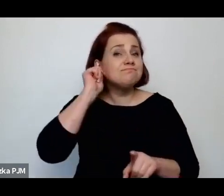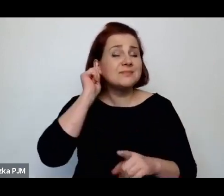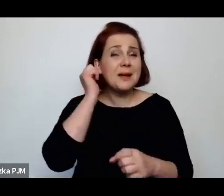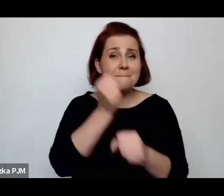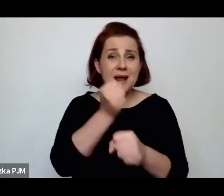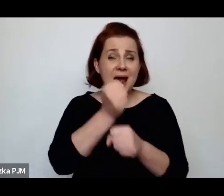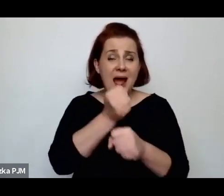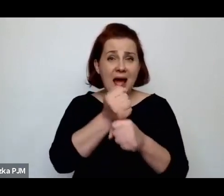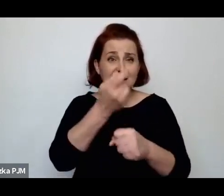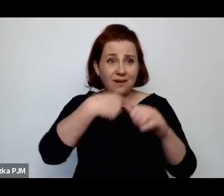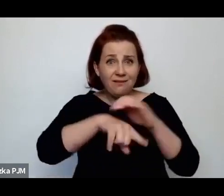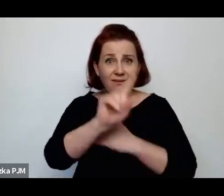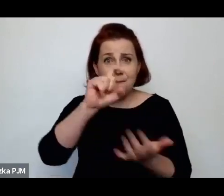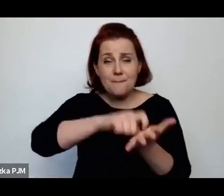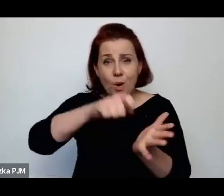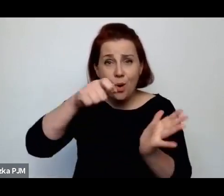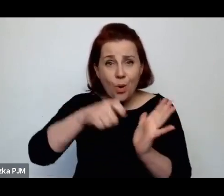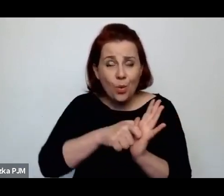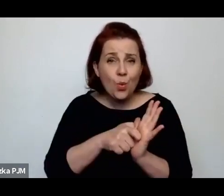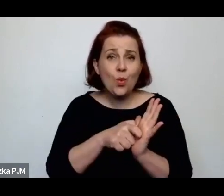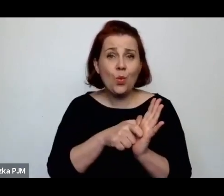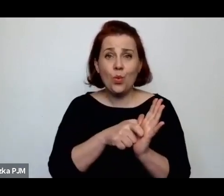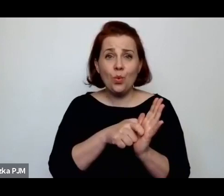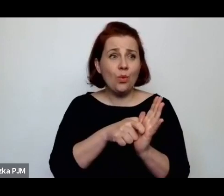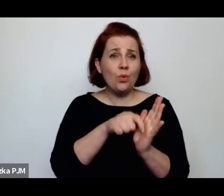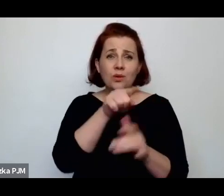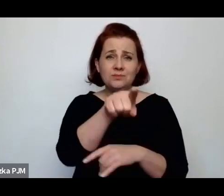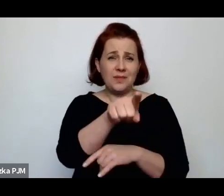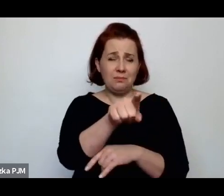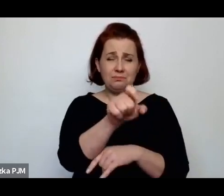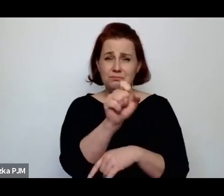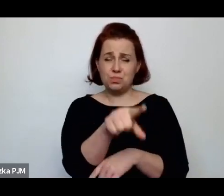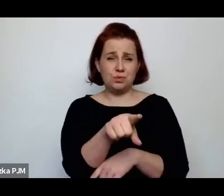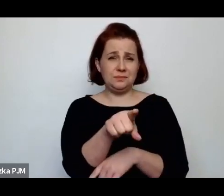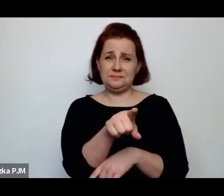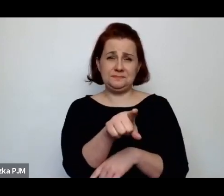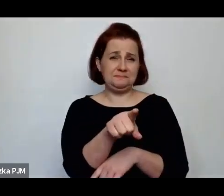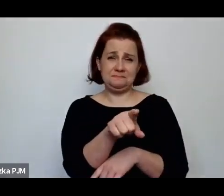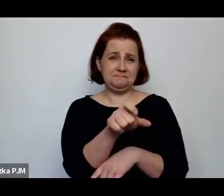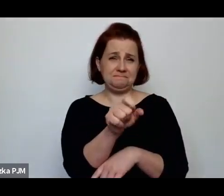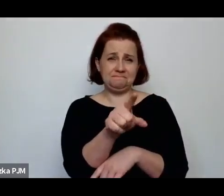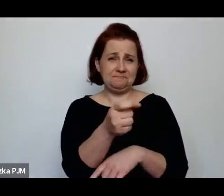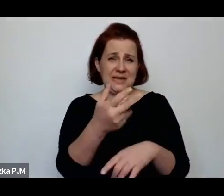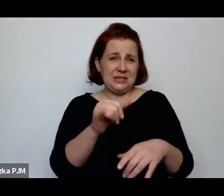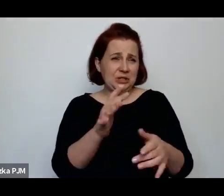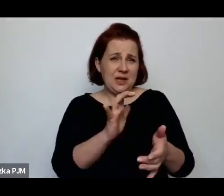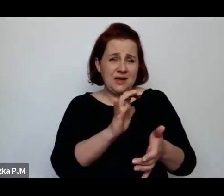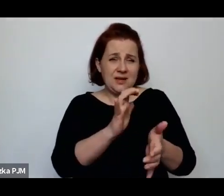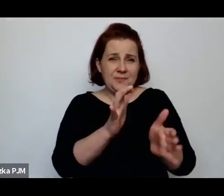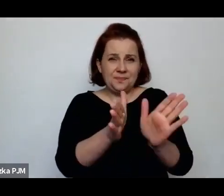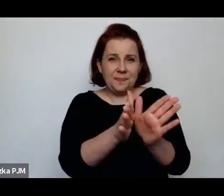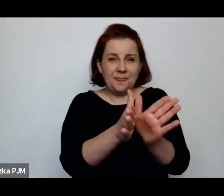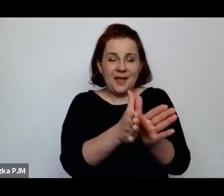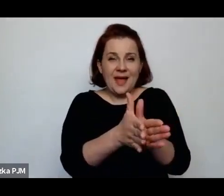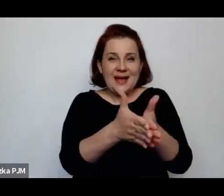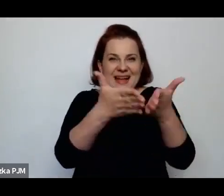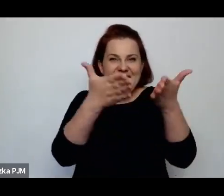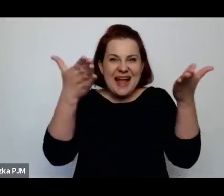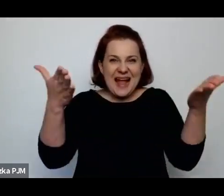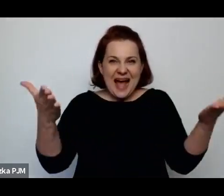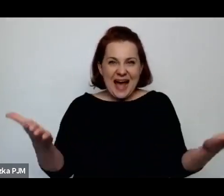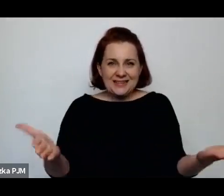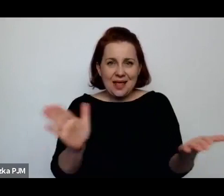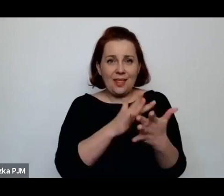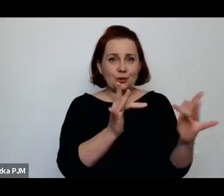w których są jakieś gazety, które przedzielają przestrzeń między jednym, a drugim łóżkiem itd.